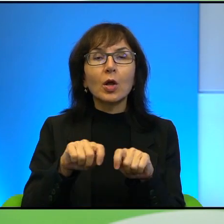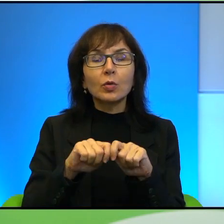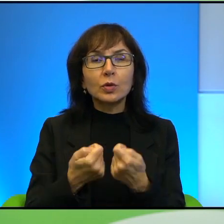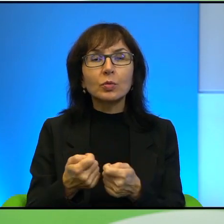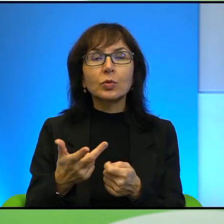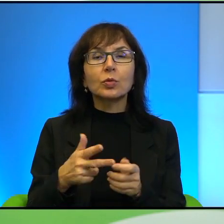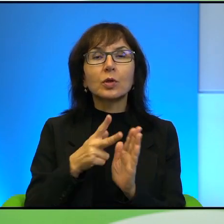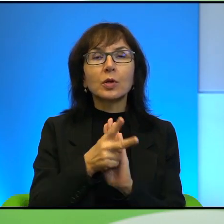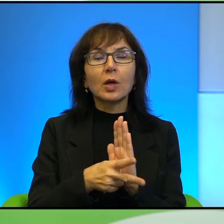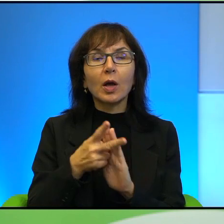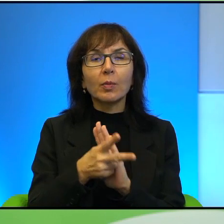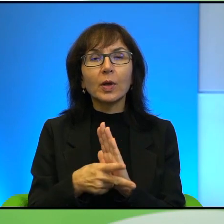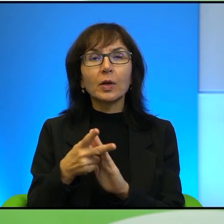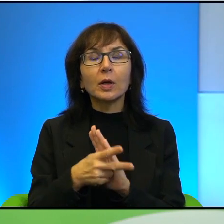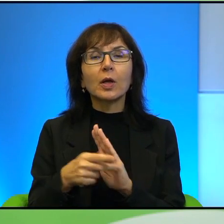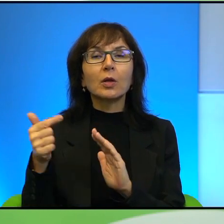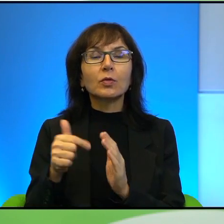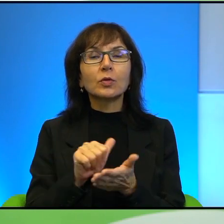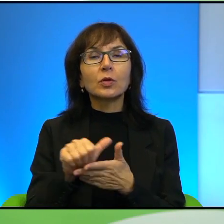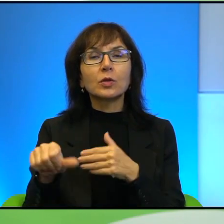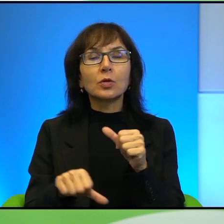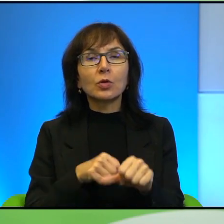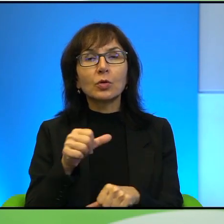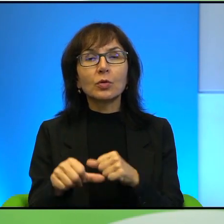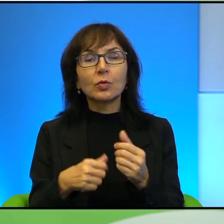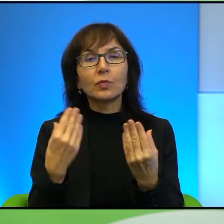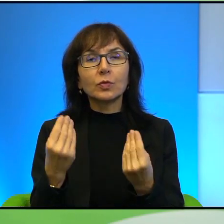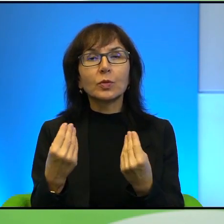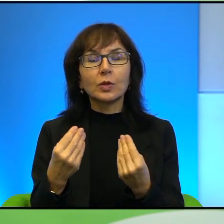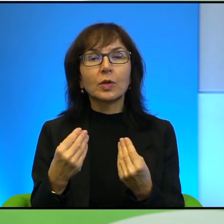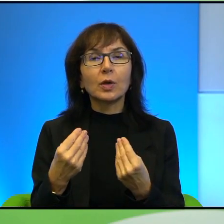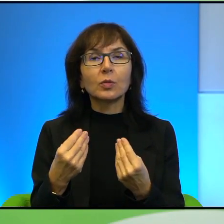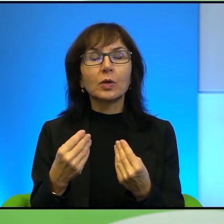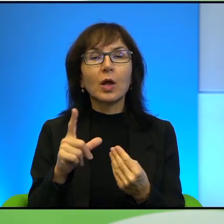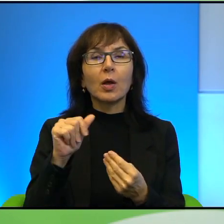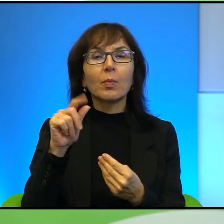znakomity też, taki właściwie palestyńsko-izraelski dokument.